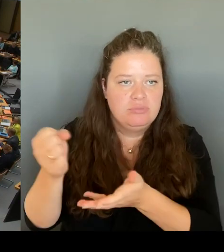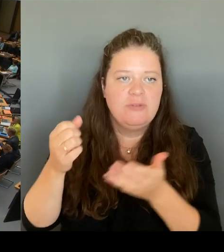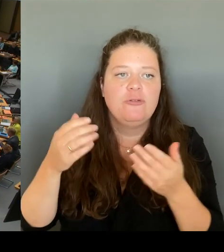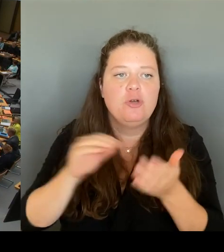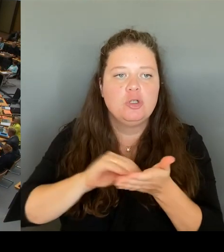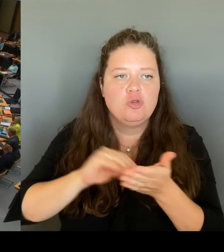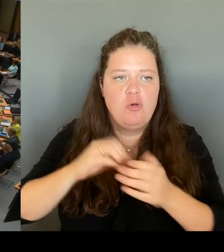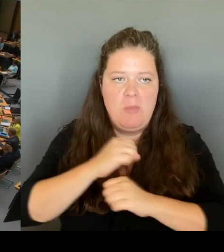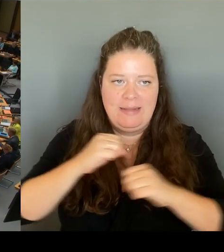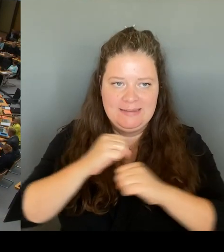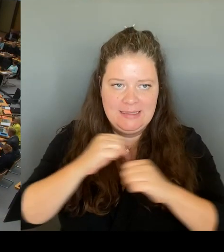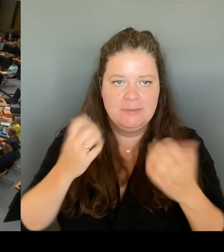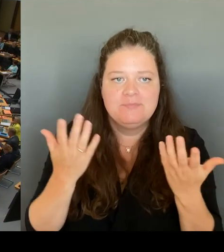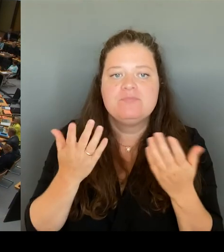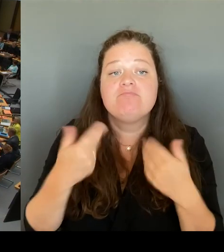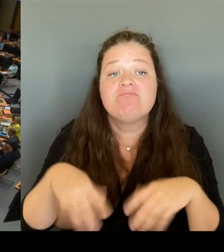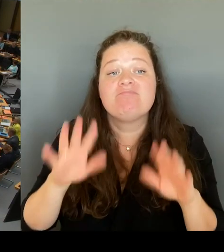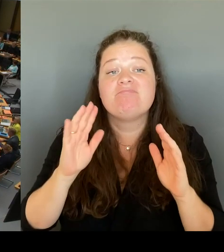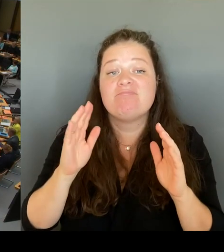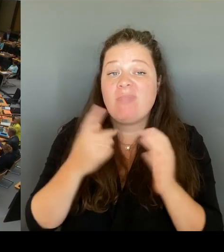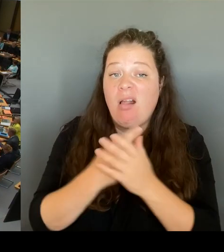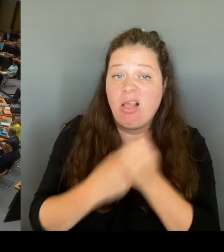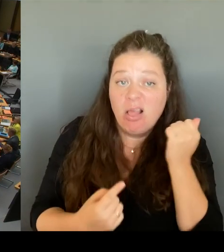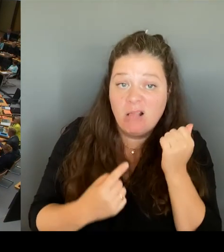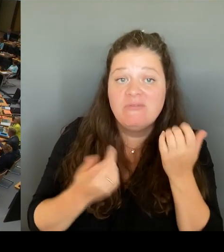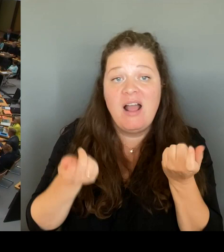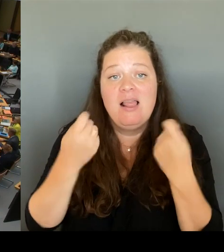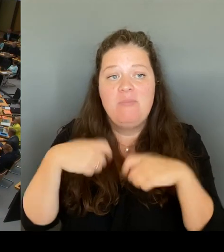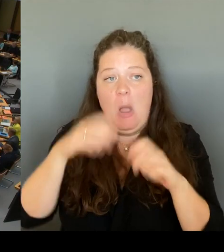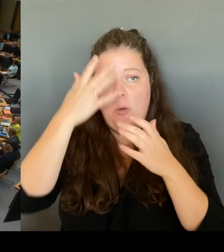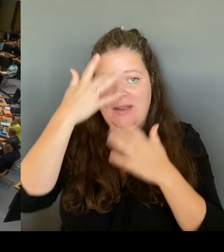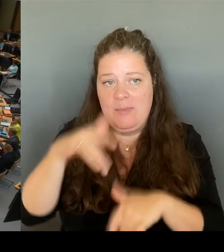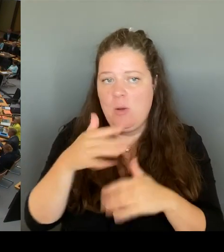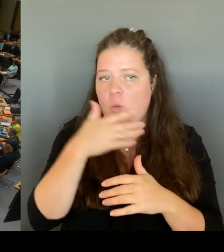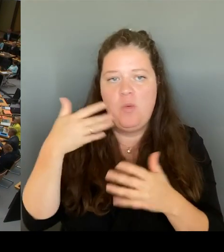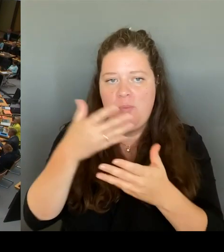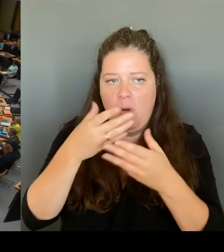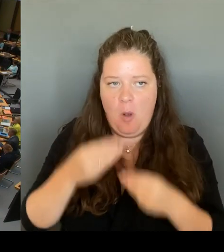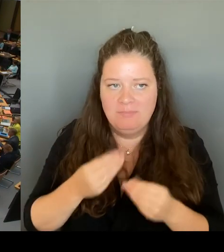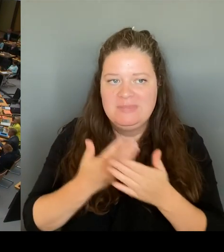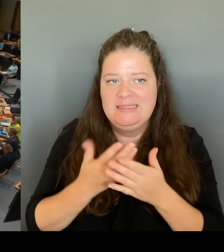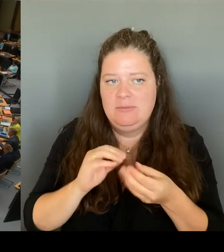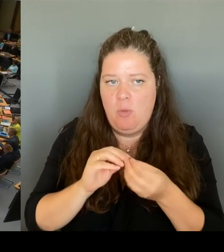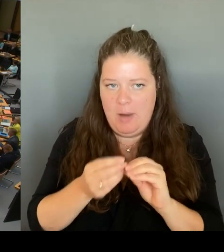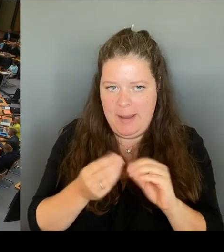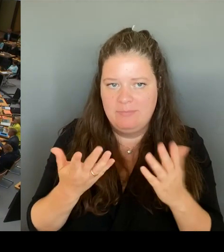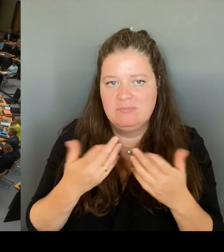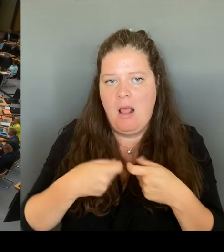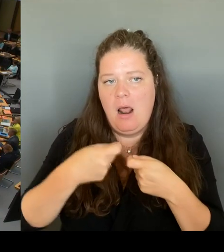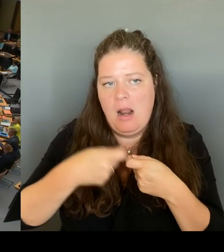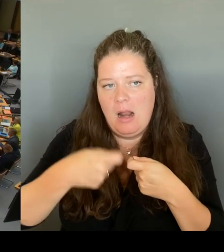verlängerte nach einem Medienbericht seinerzeit wohl grob rechtswidrig Observationsmaßnahmen gegen das Umfeld des